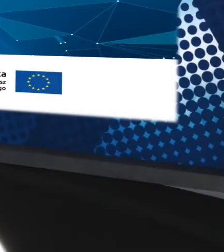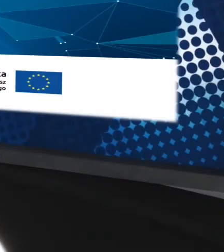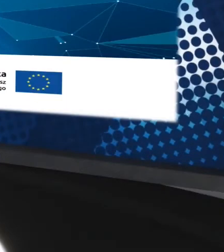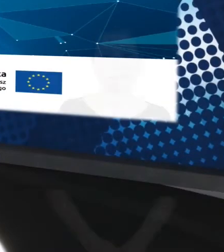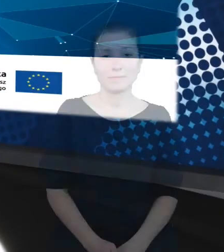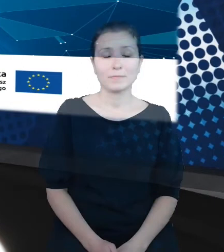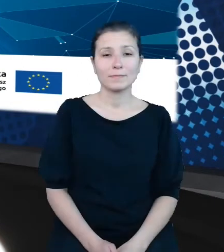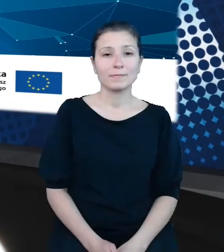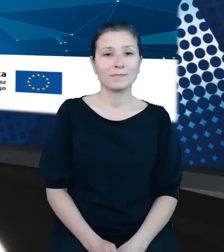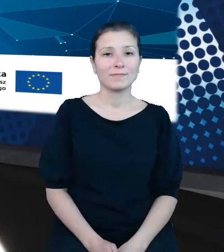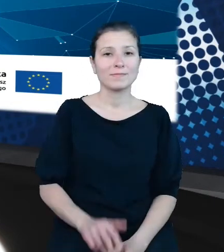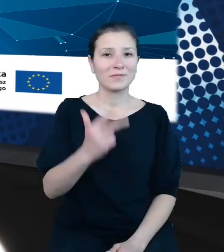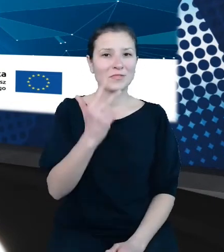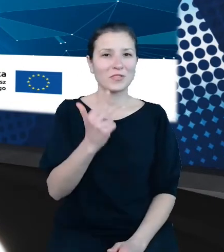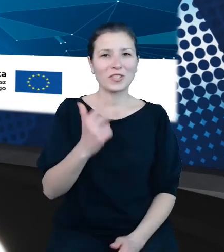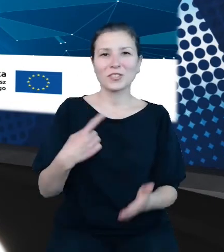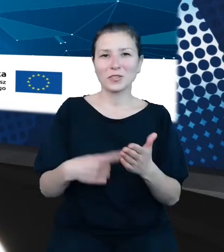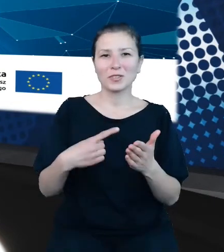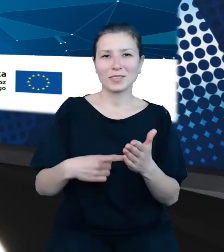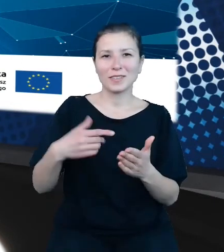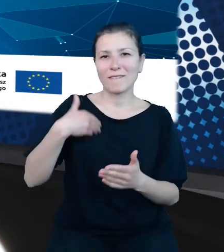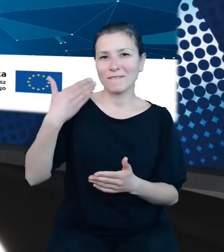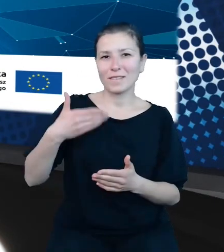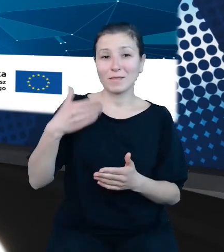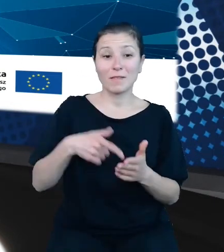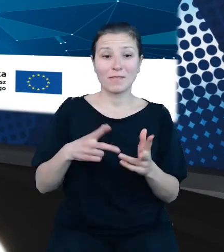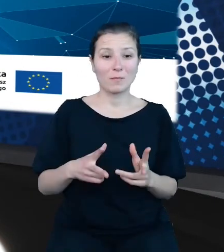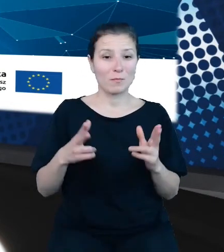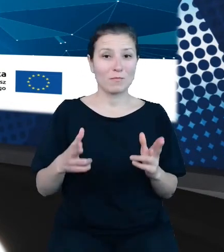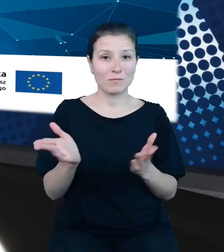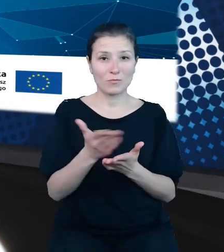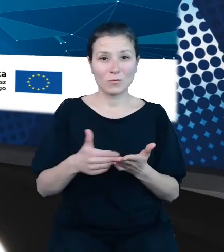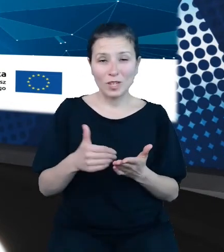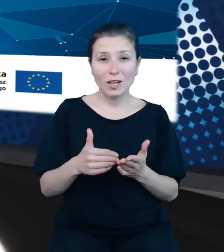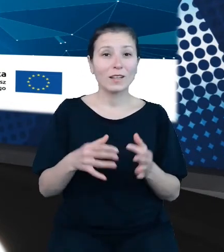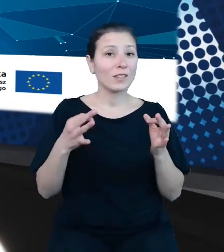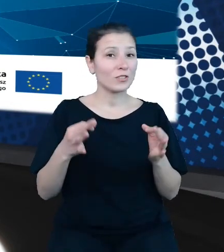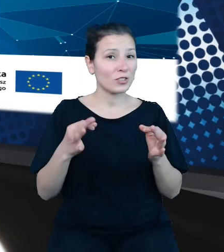Trzeciej i ostatniej w tym bloku i dziś prezentacji dokona Pan Maciej Wójtowicz